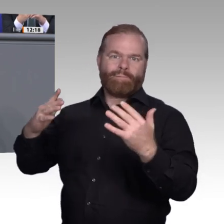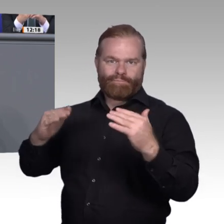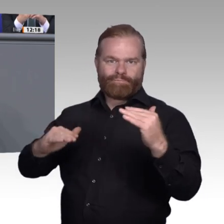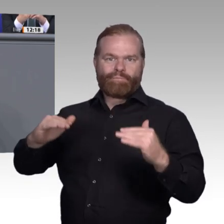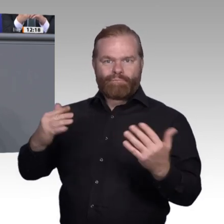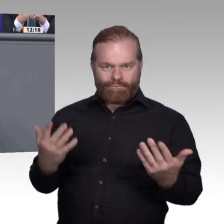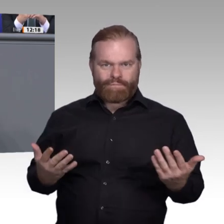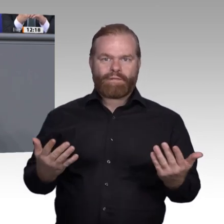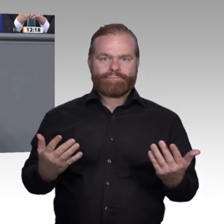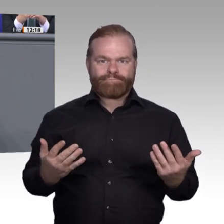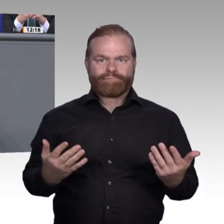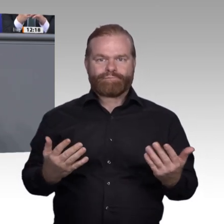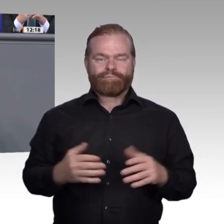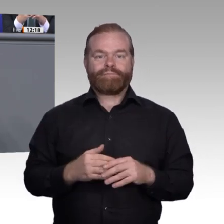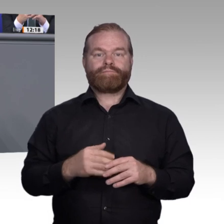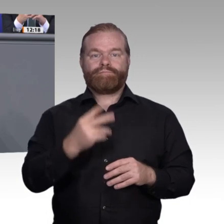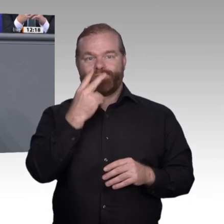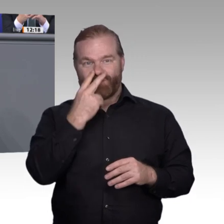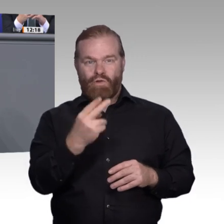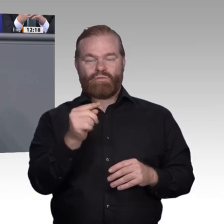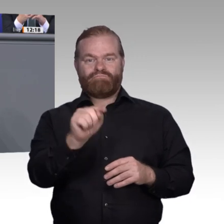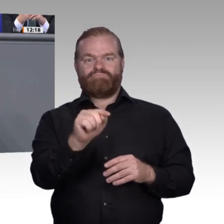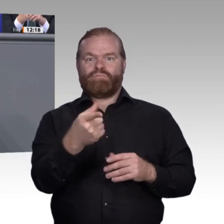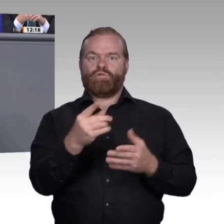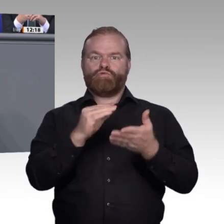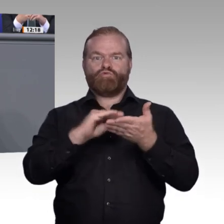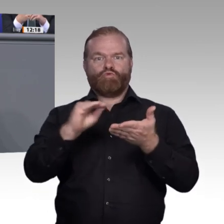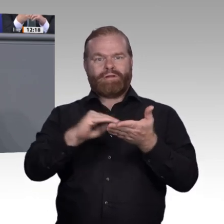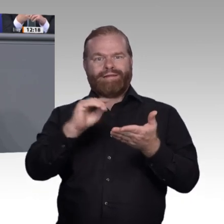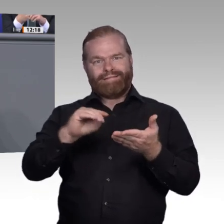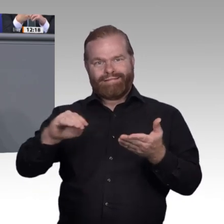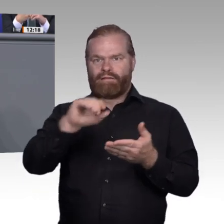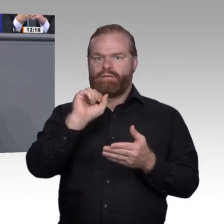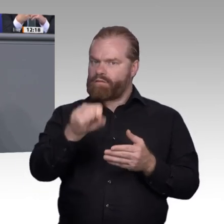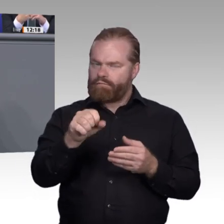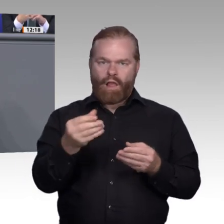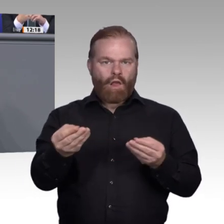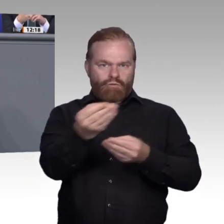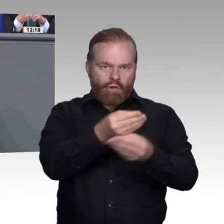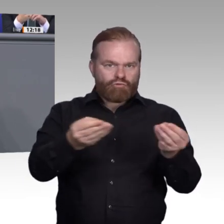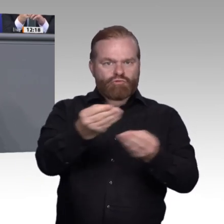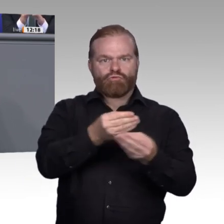um 10 Prozent. In Nordrhein-Westfalen dagegen gibt es Gegenden, die bei der Ausbildung